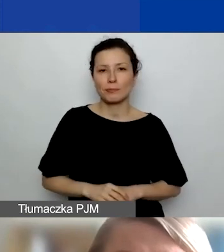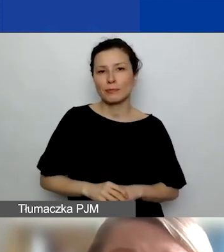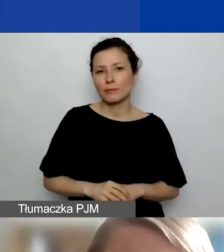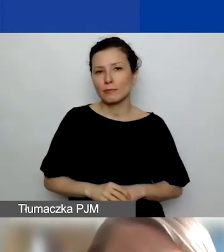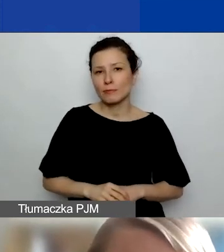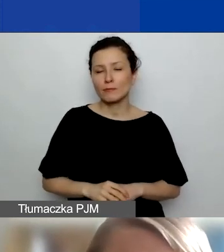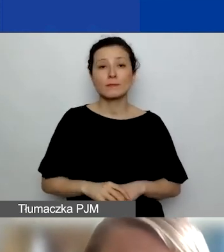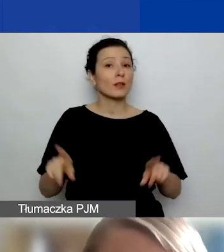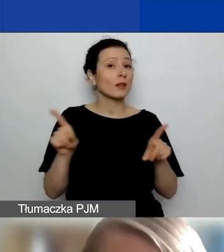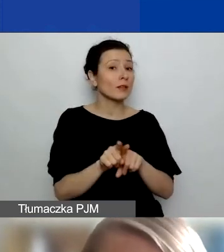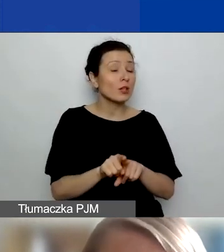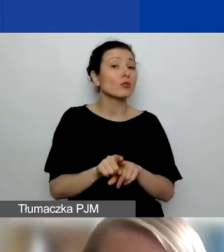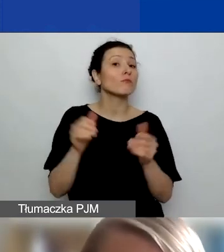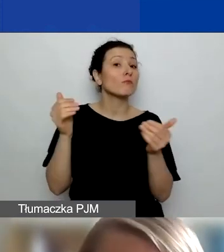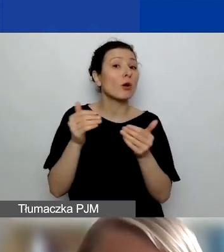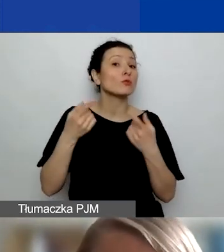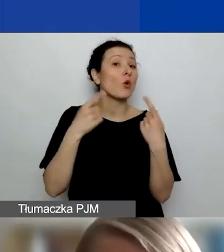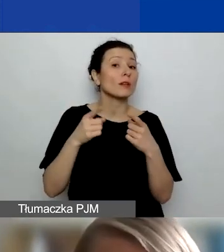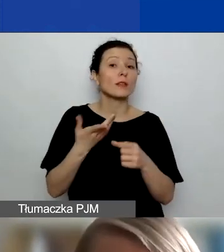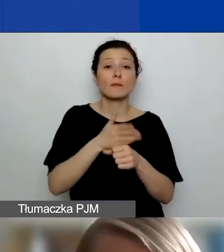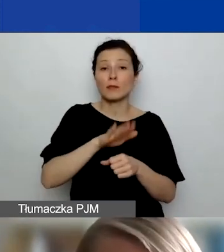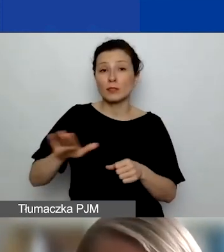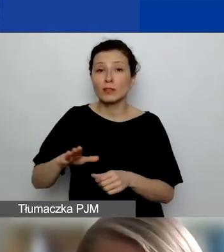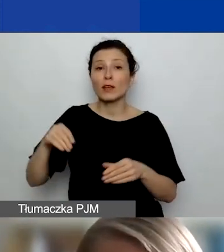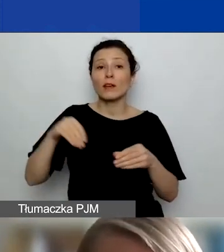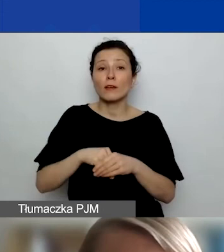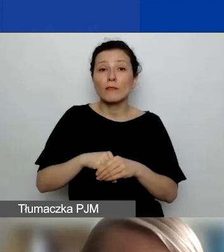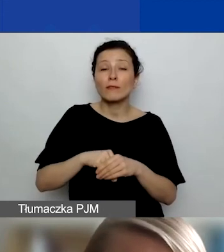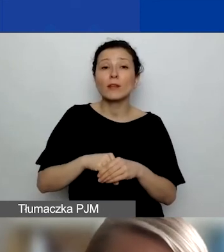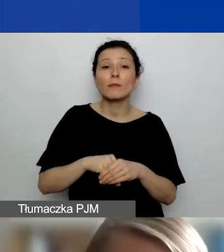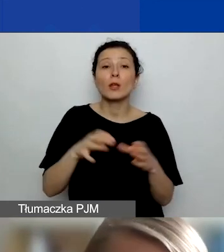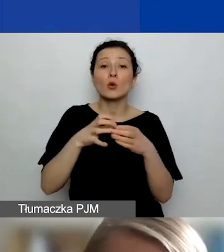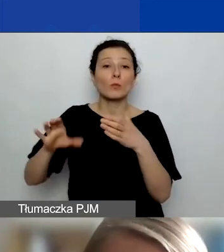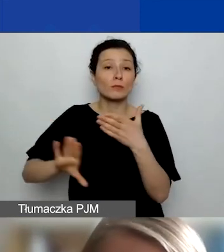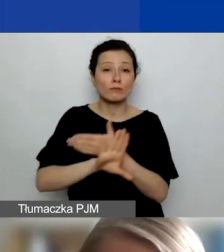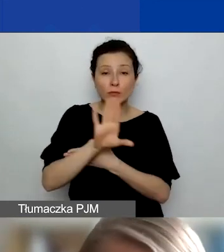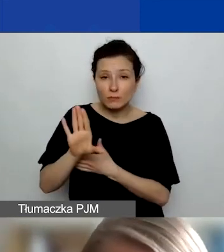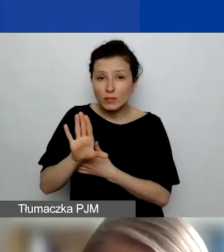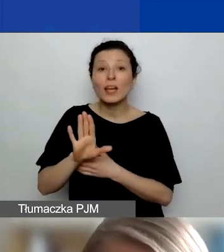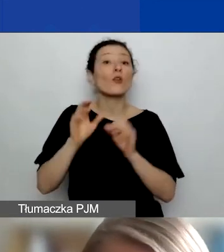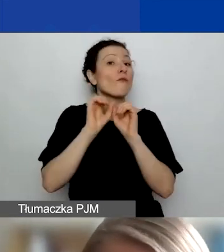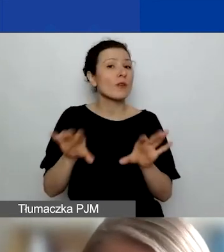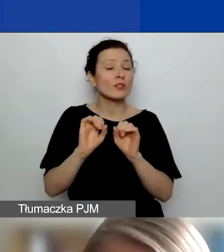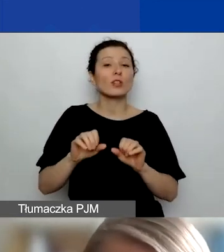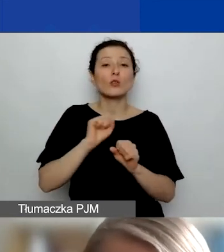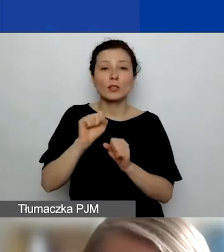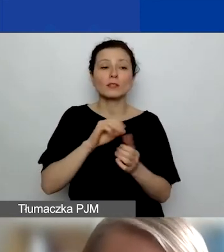Mogą to być organizacje międzynarodowe, ich organy lub przedstawicielstwa. Tutaj wyjaśnienie. To jest opisane w podręczniku.